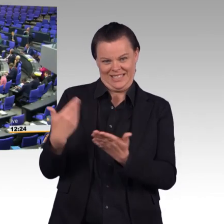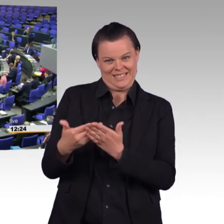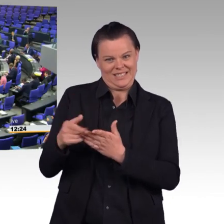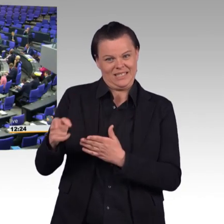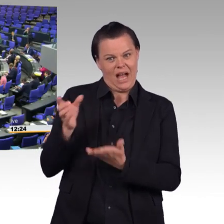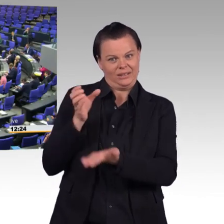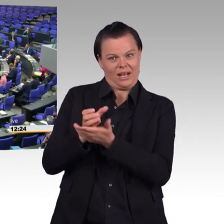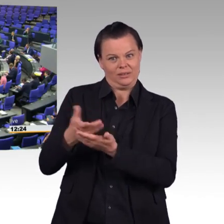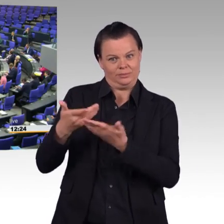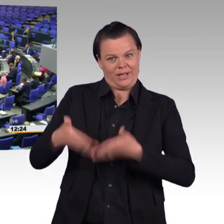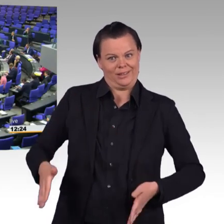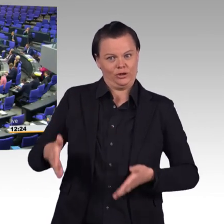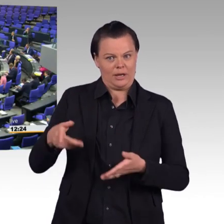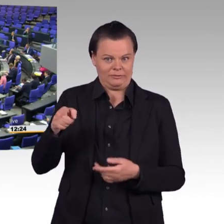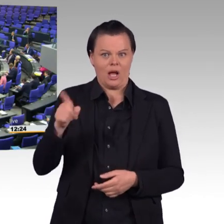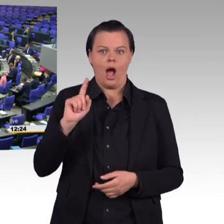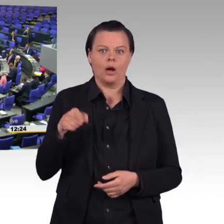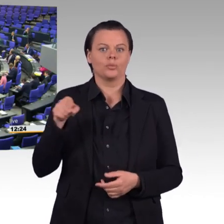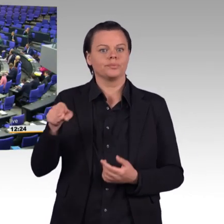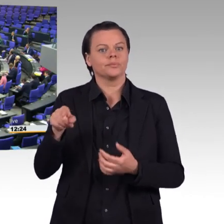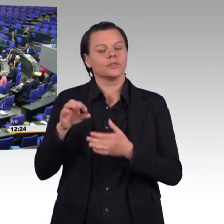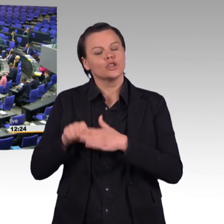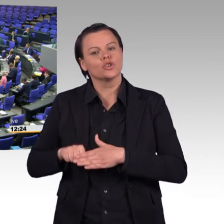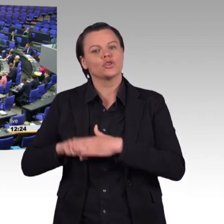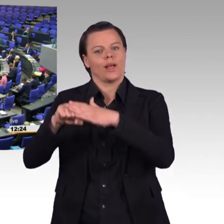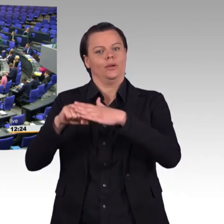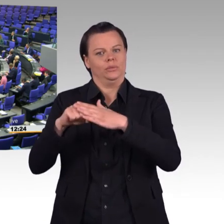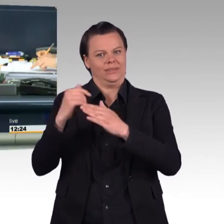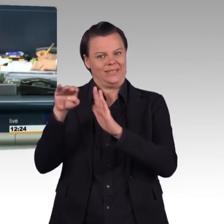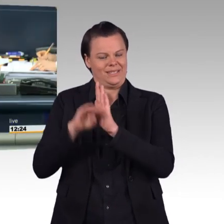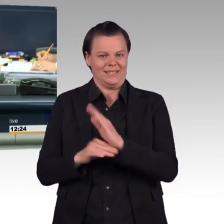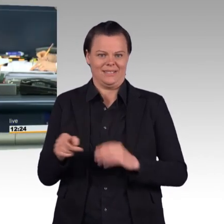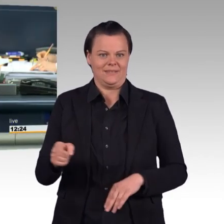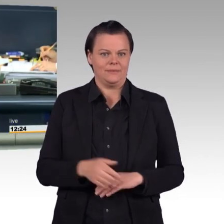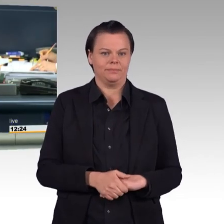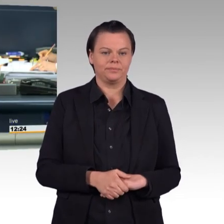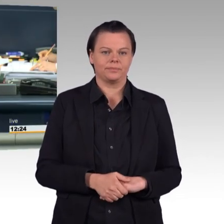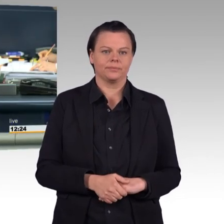(Präsident) Vielen Dank, Tobias Pflüger. Nächste Redner in der Debatte